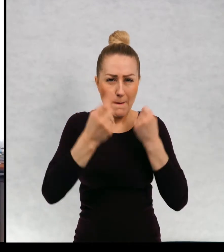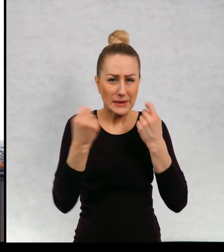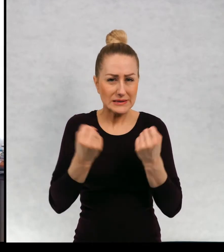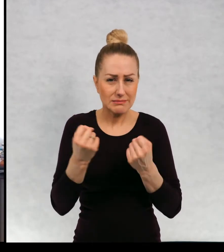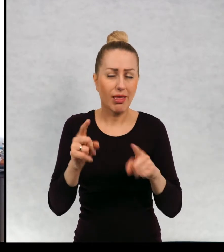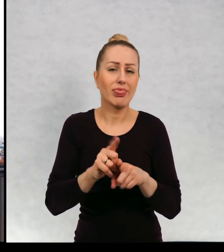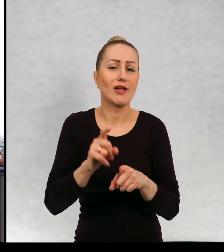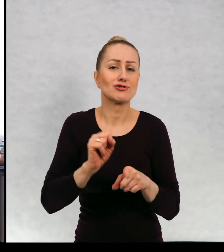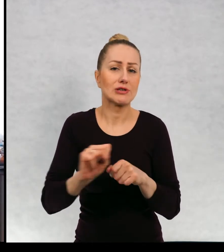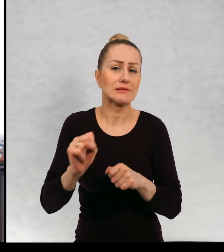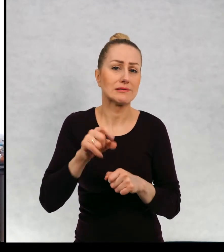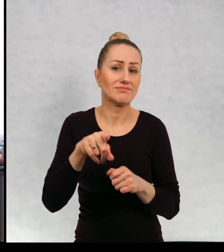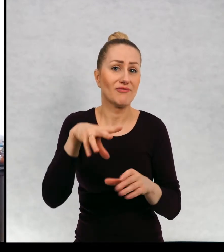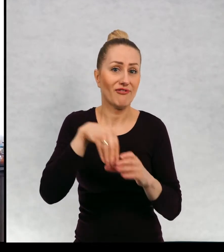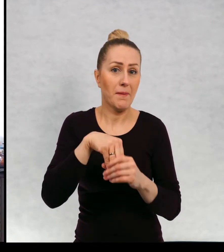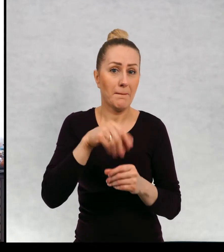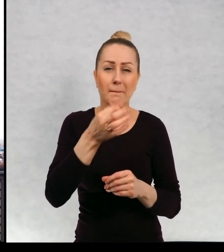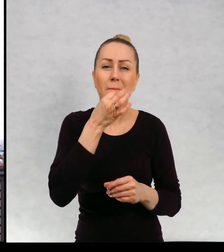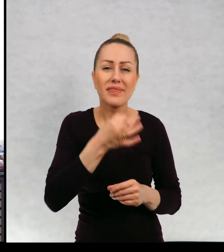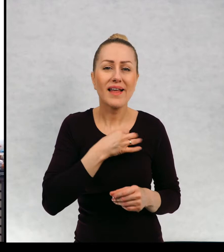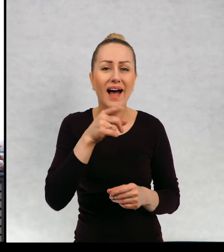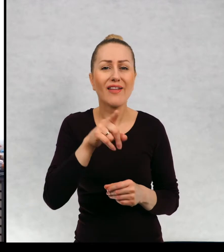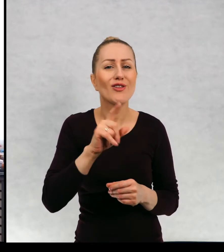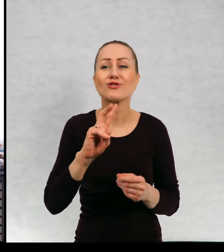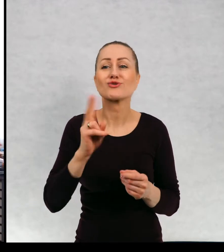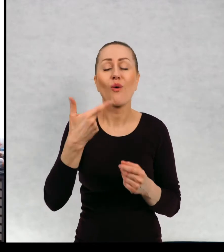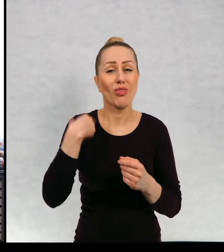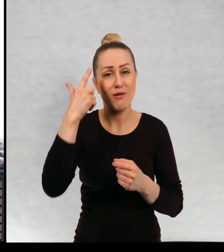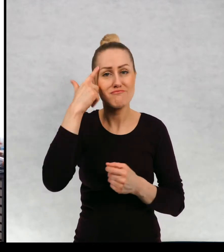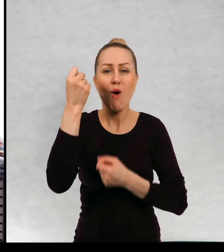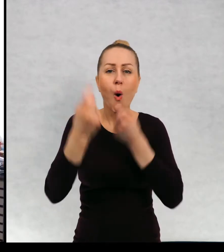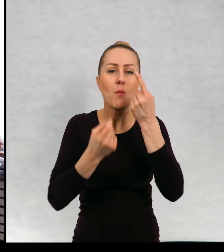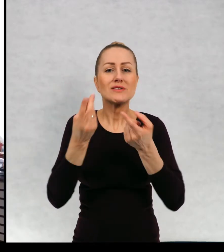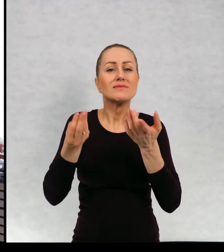Też jest pytanie o czerpanie pomysłów